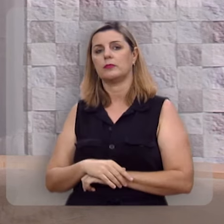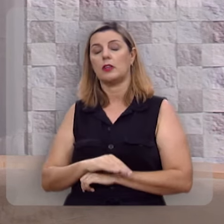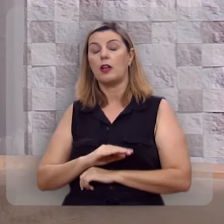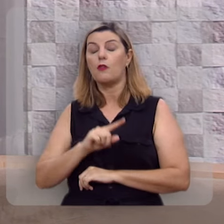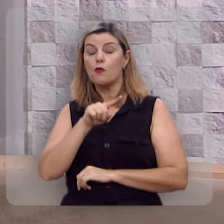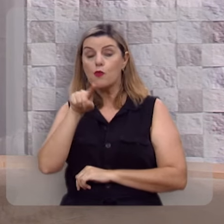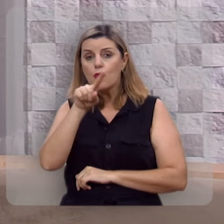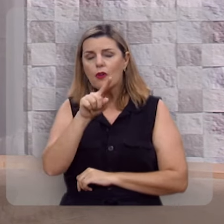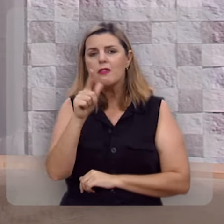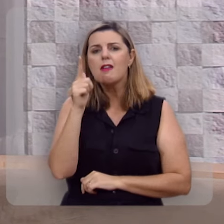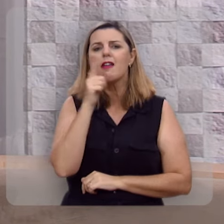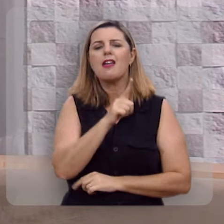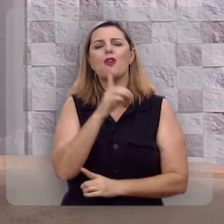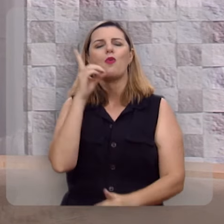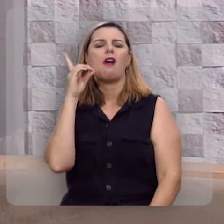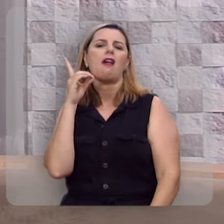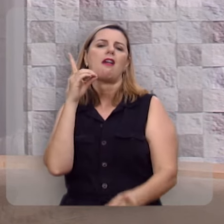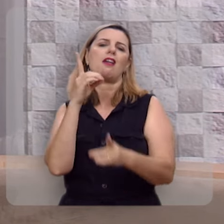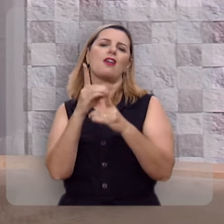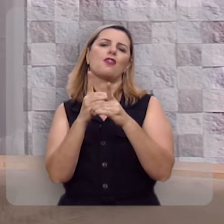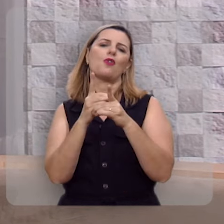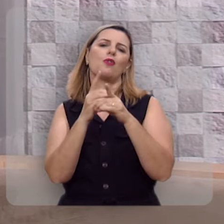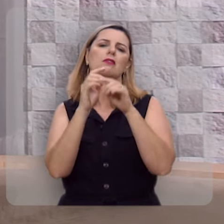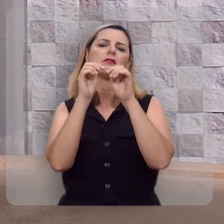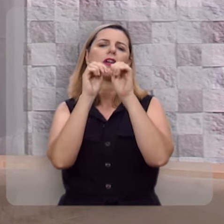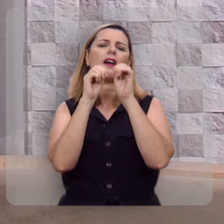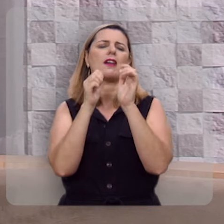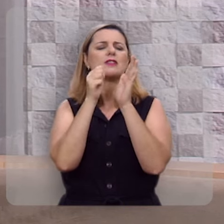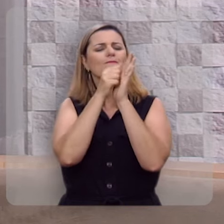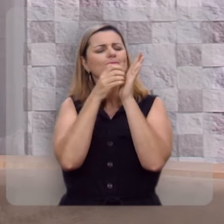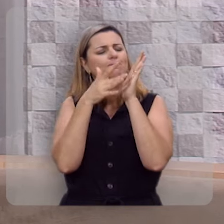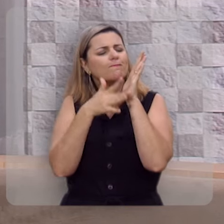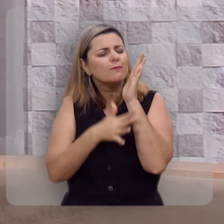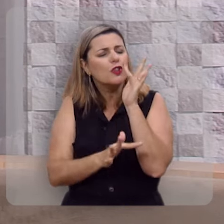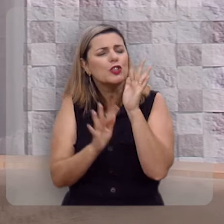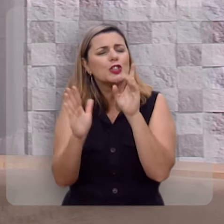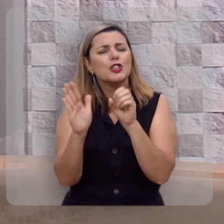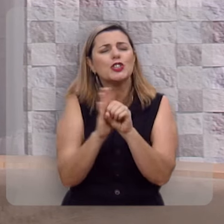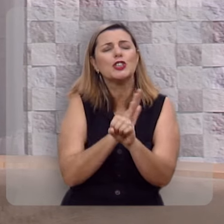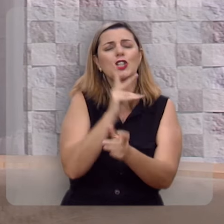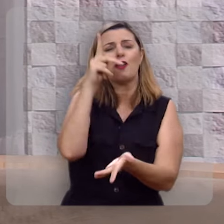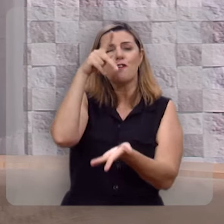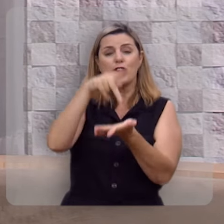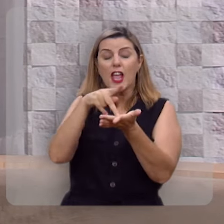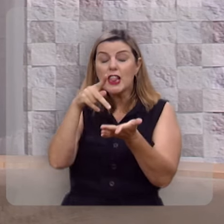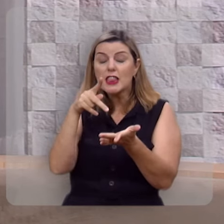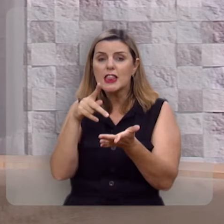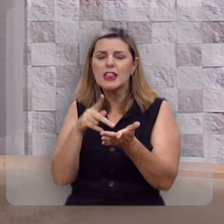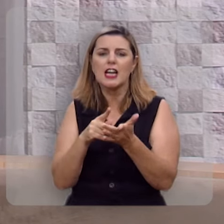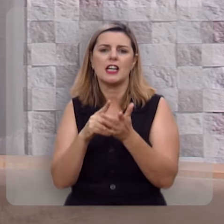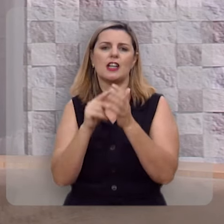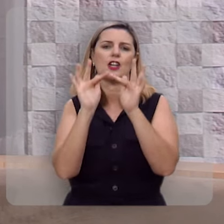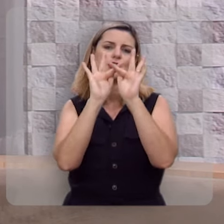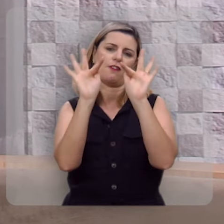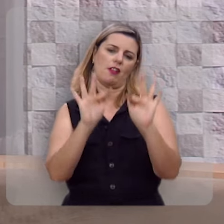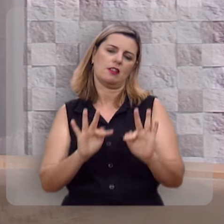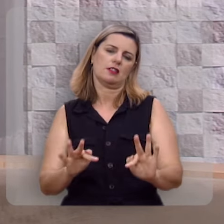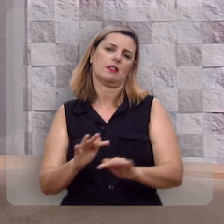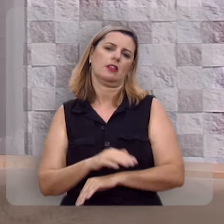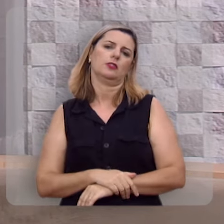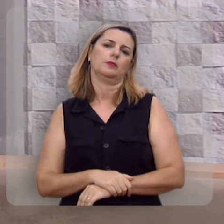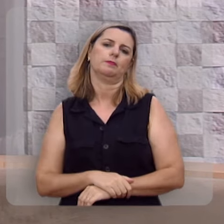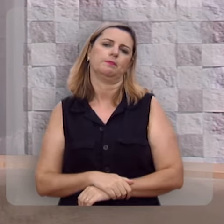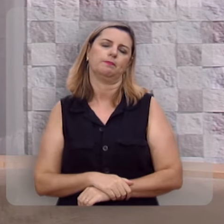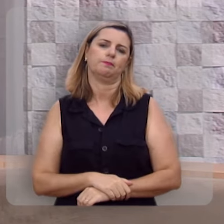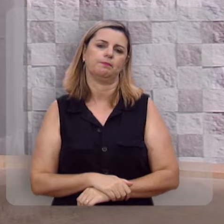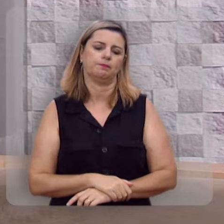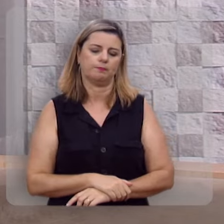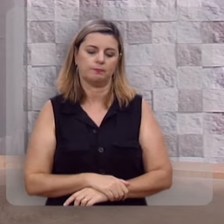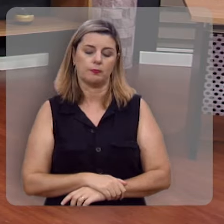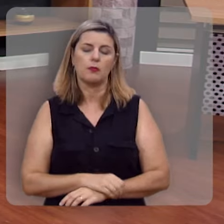é que você então encontra a fonte inesgotável da verdadeira felicidade.